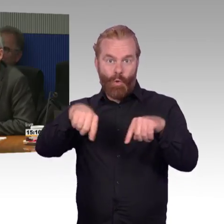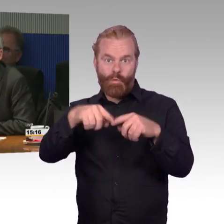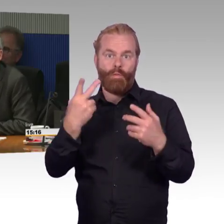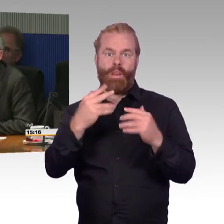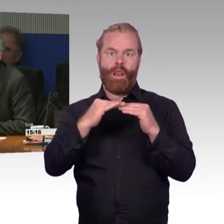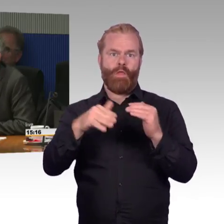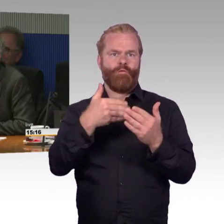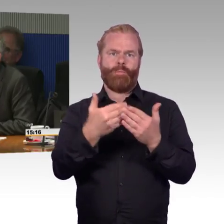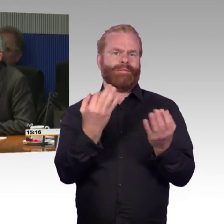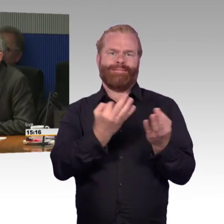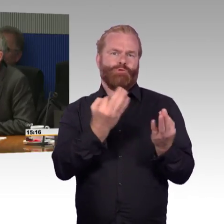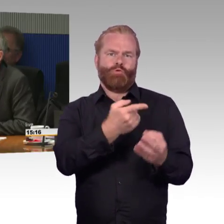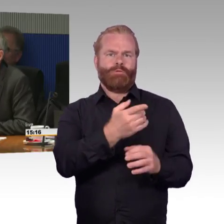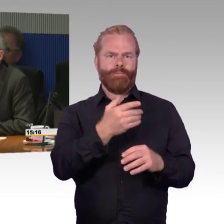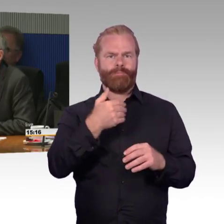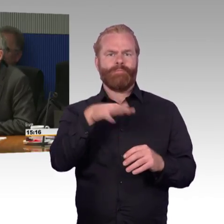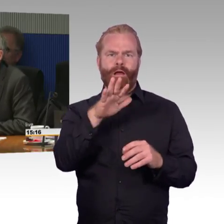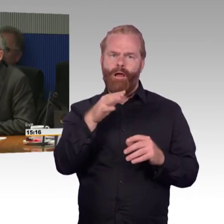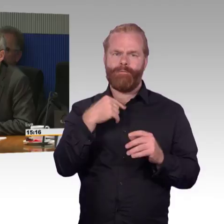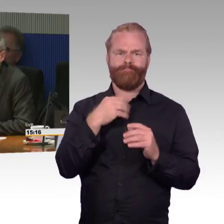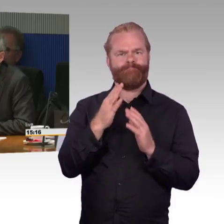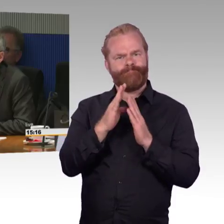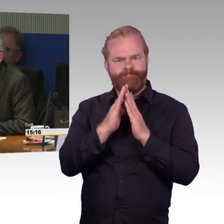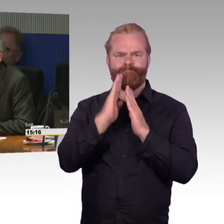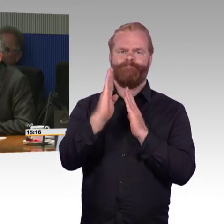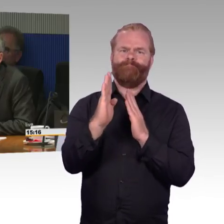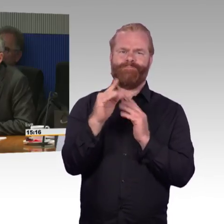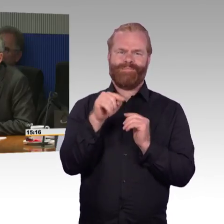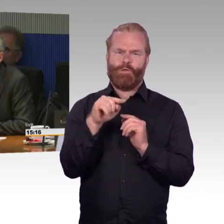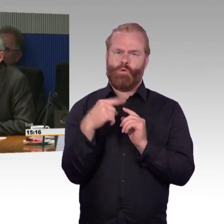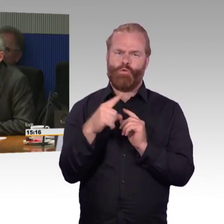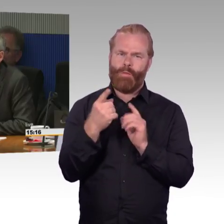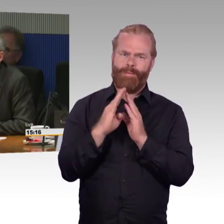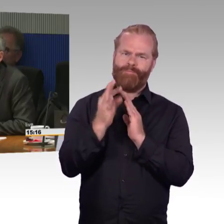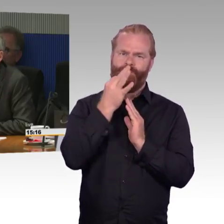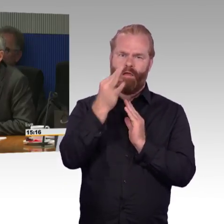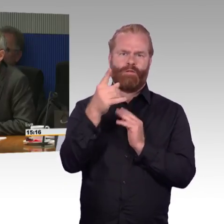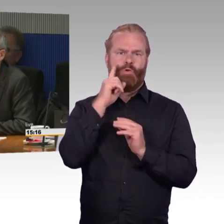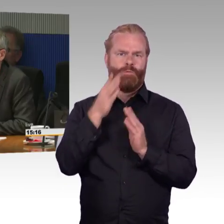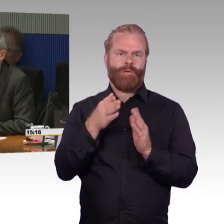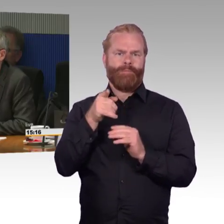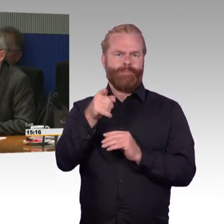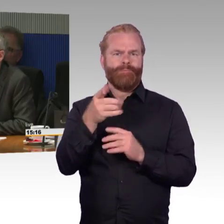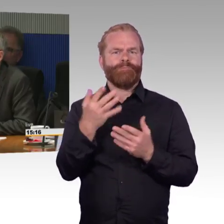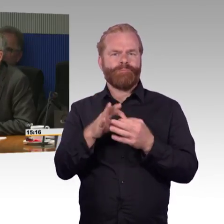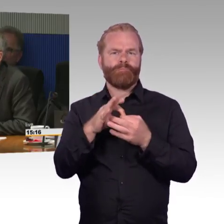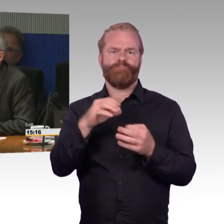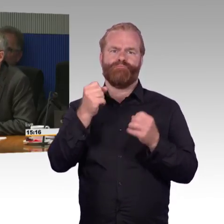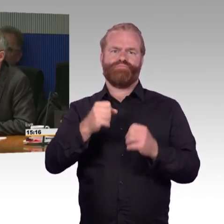Wenn jemand im Rollstuhl reisen möchte, kann man über die App im Internet oder wie auch immer nicht erfahren, welcher Zug kommt.